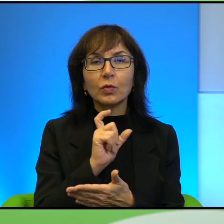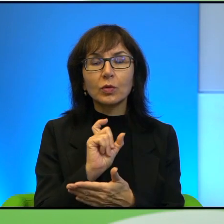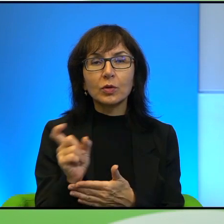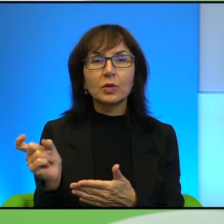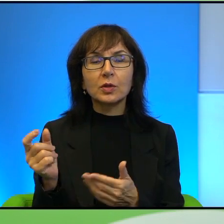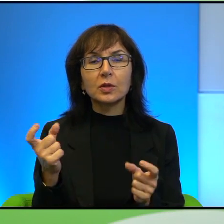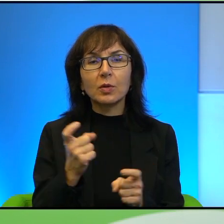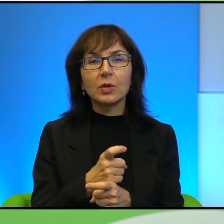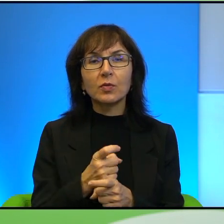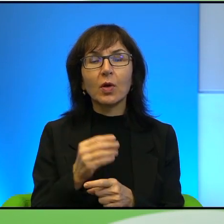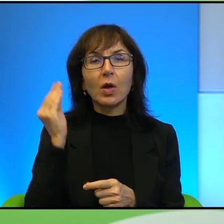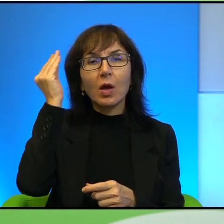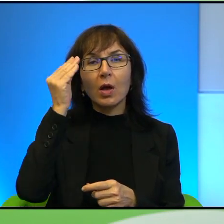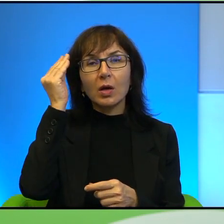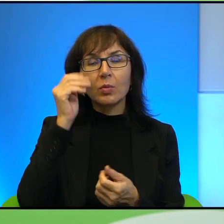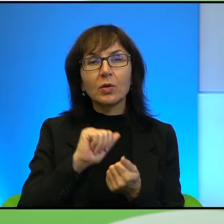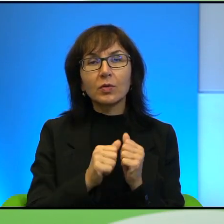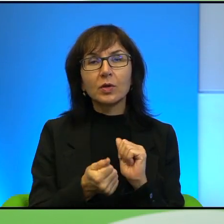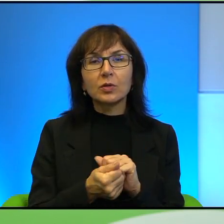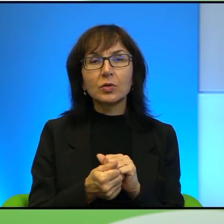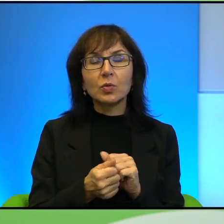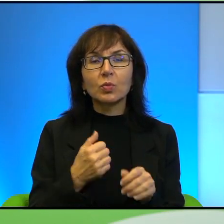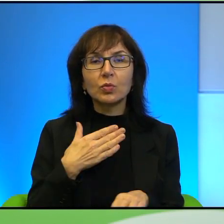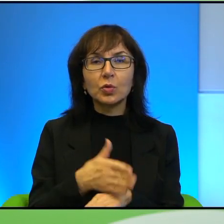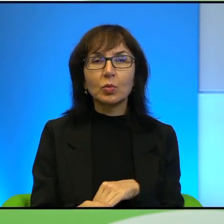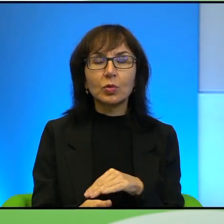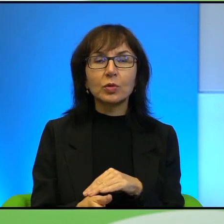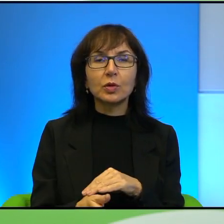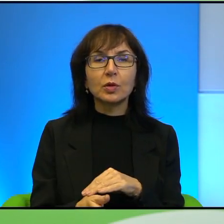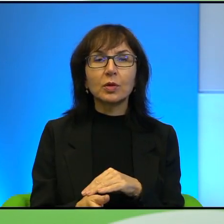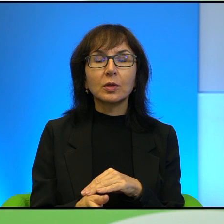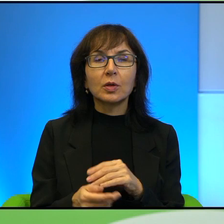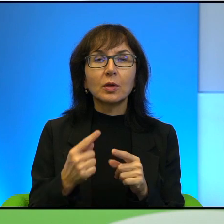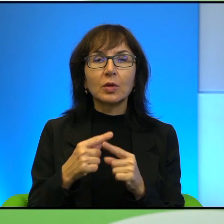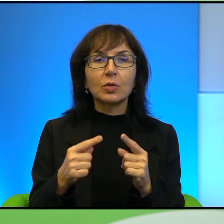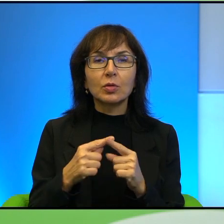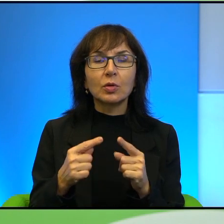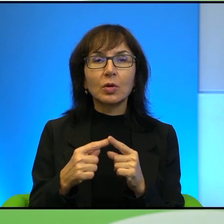że Arabowie są zapóźnieni. To jest trochę, trochę takie niespółmierne,